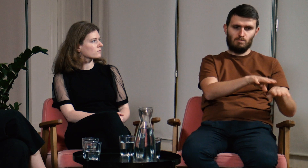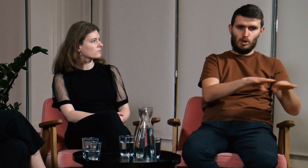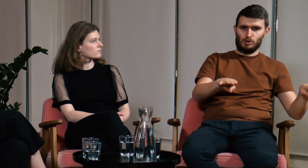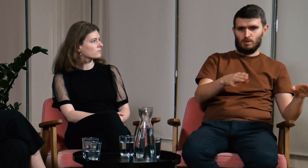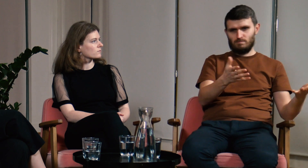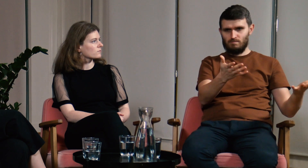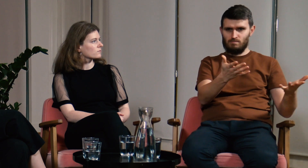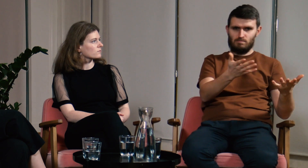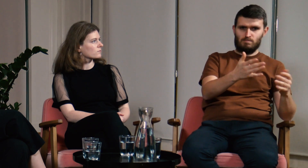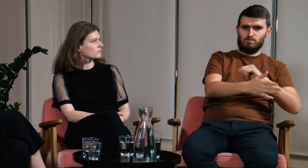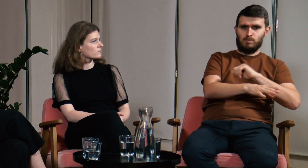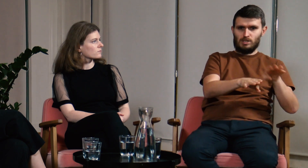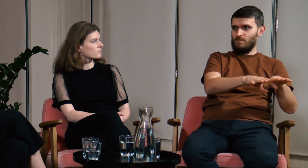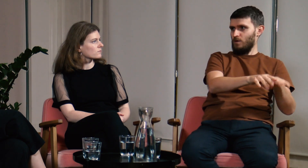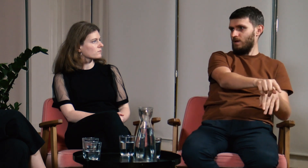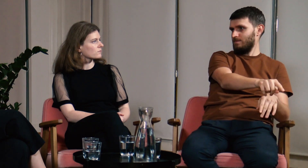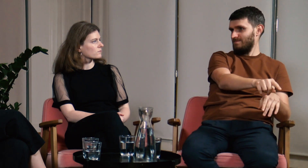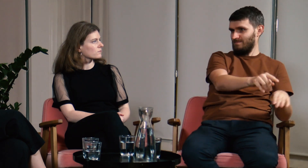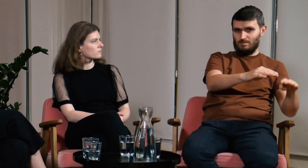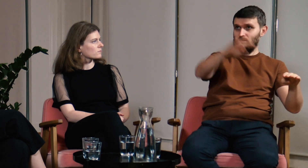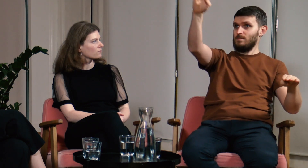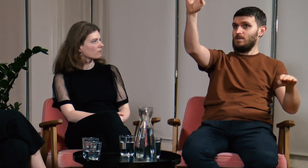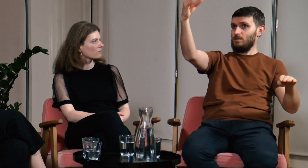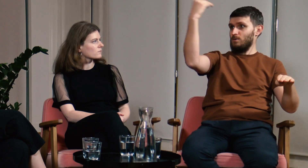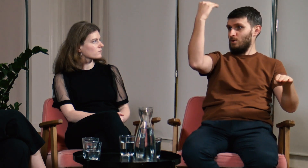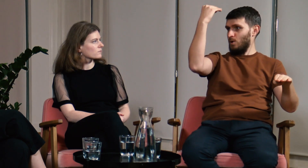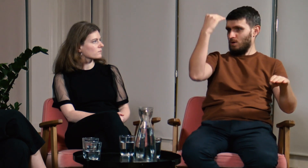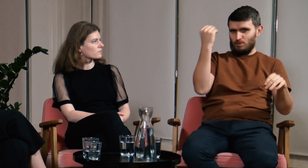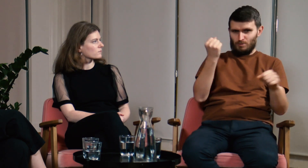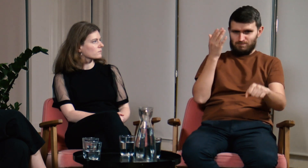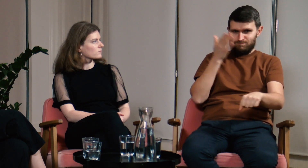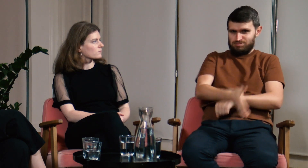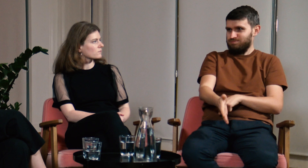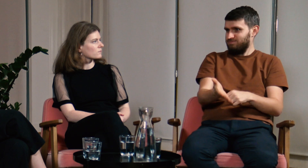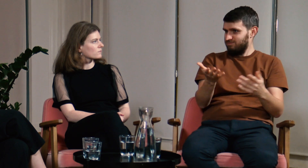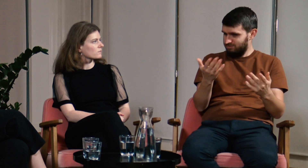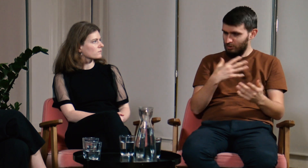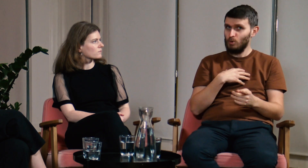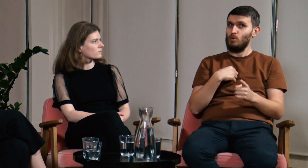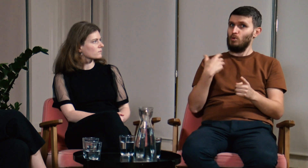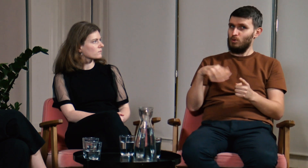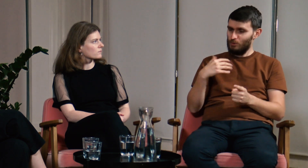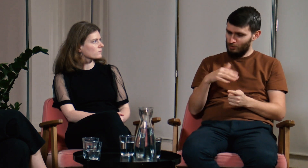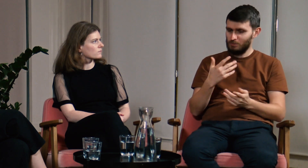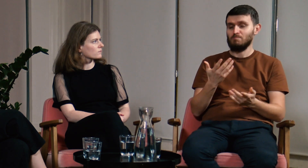powinniśmy byli nabyć już w okresie szkoły podstawowej. Widać z jak ogromnym opóźnieniem nabywamy te wiedzę.